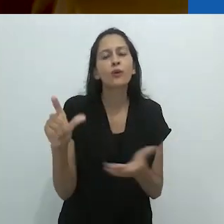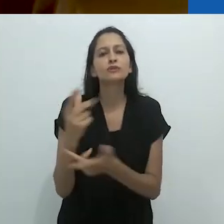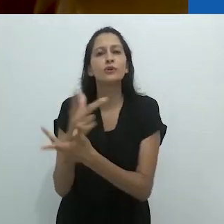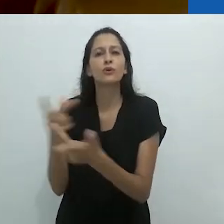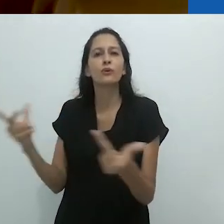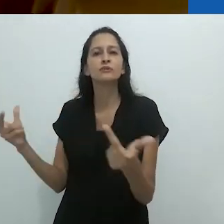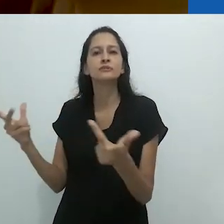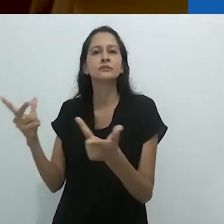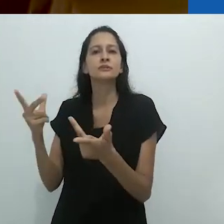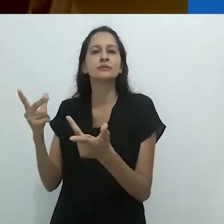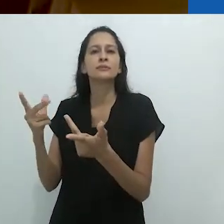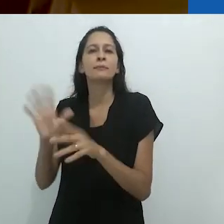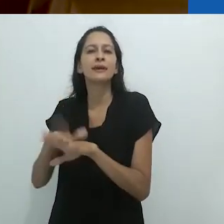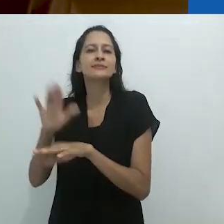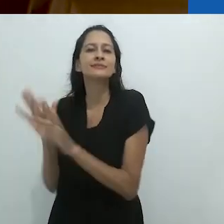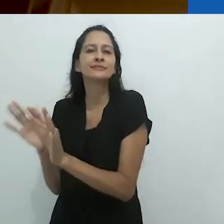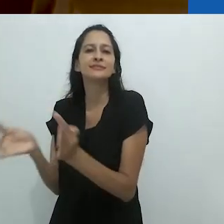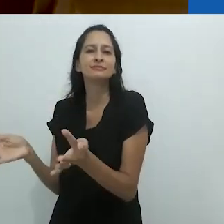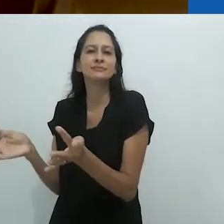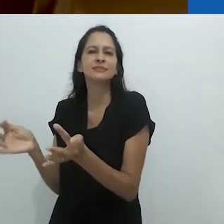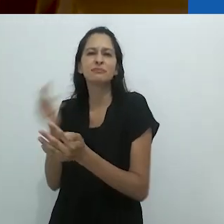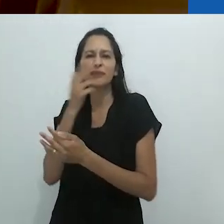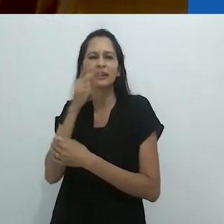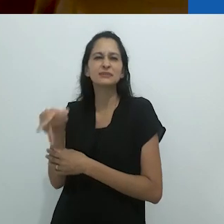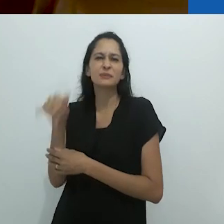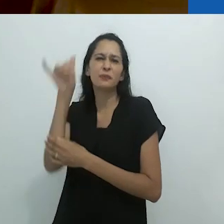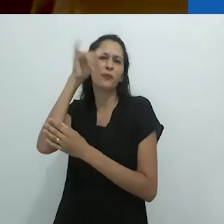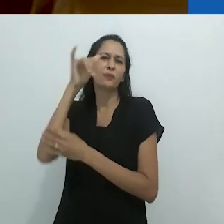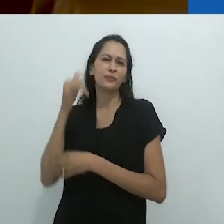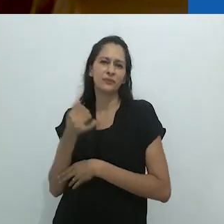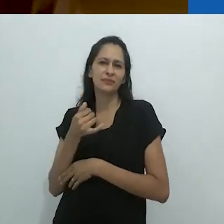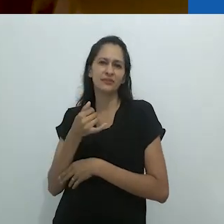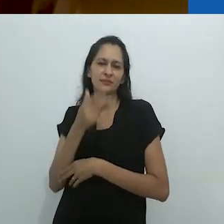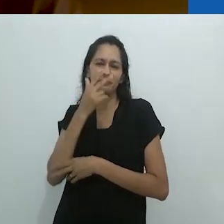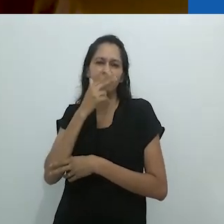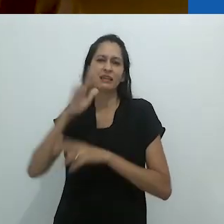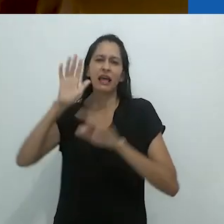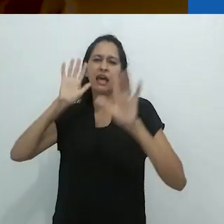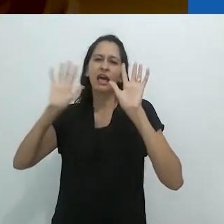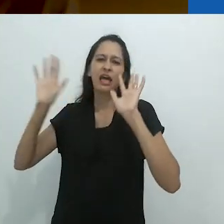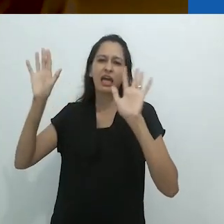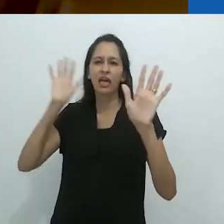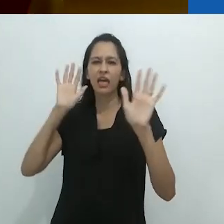com o reencantamento sem soar como